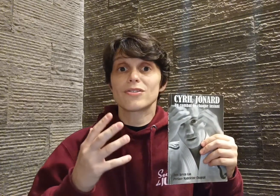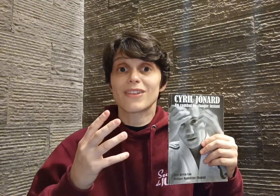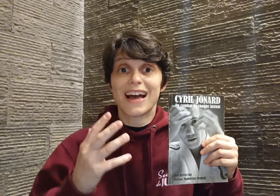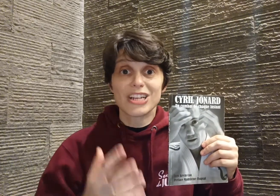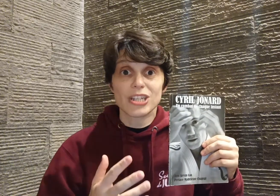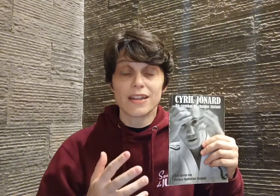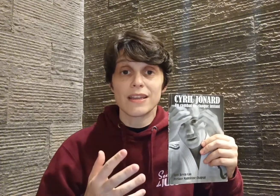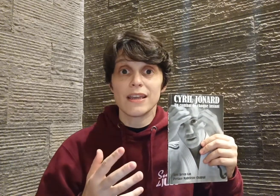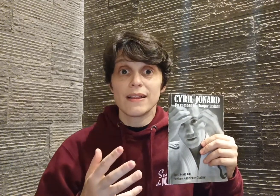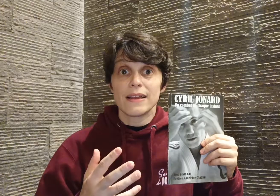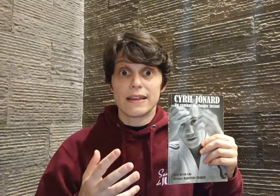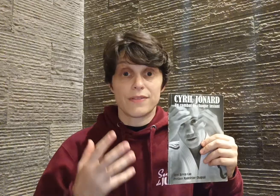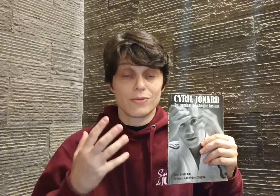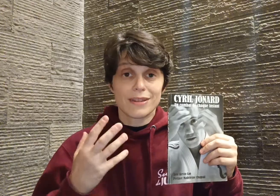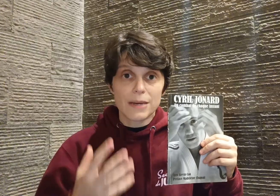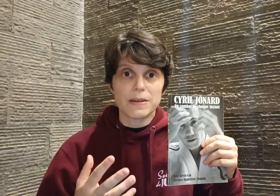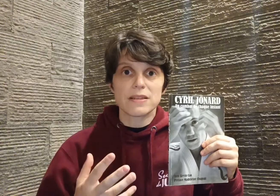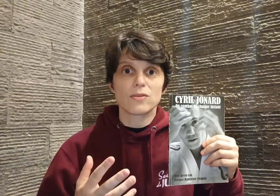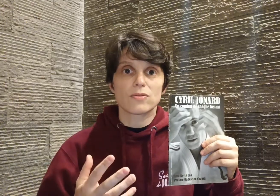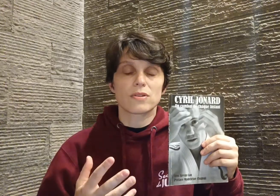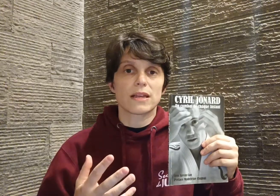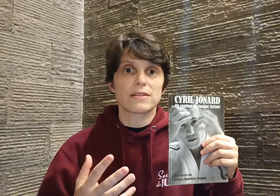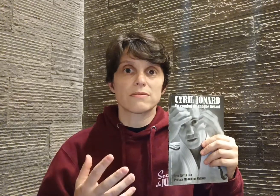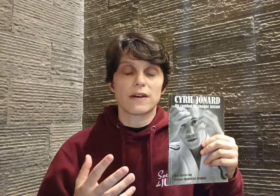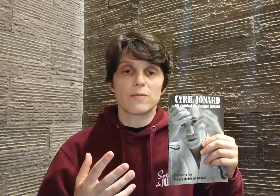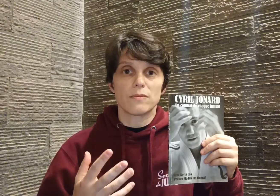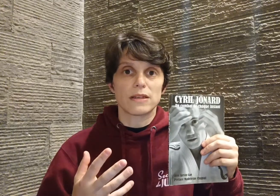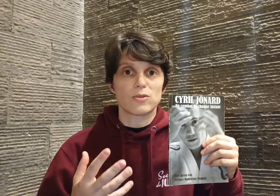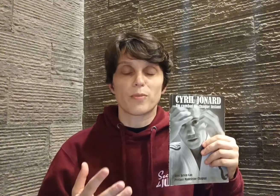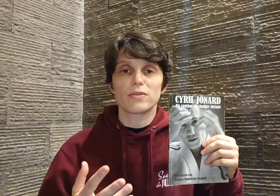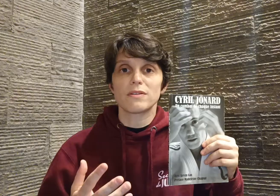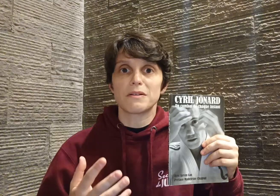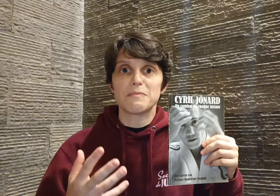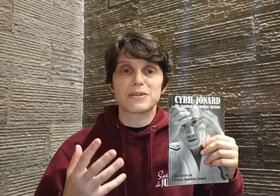acharnée, et avec une capacité de concentration vraiment... mais surprenante quand même ! Parce